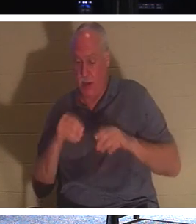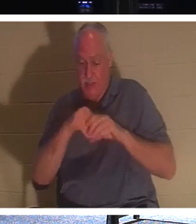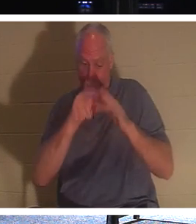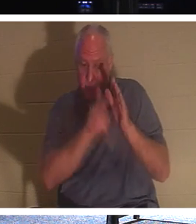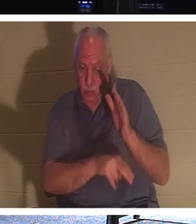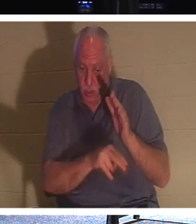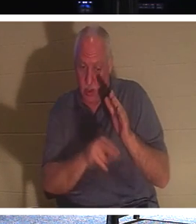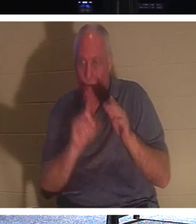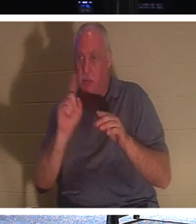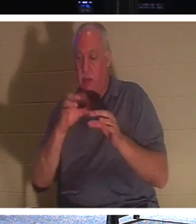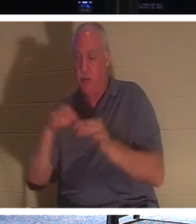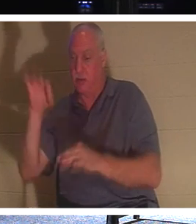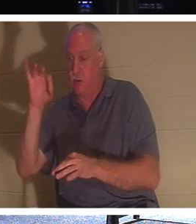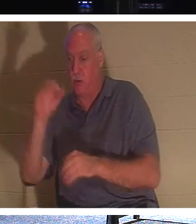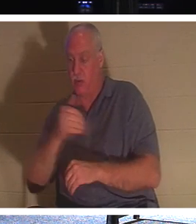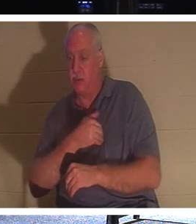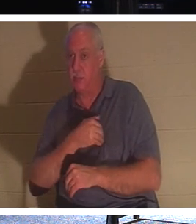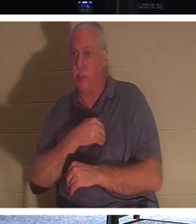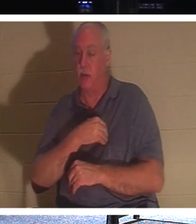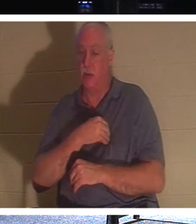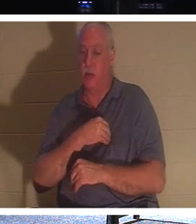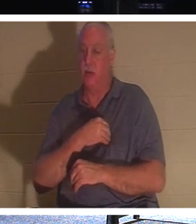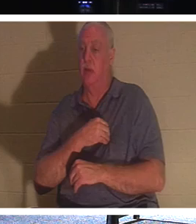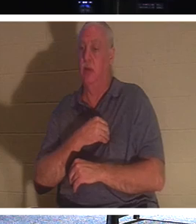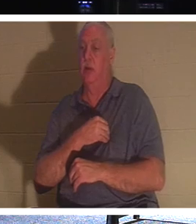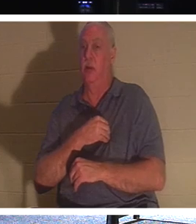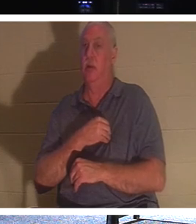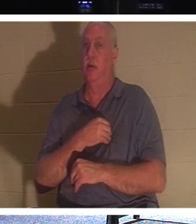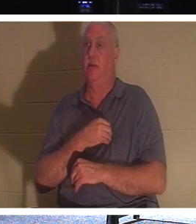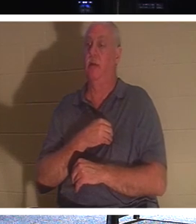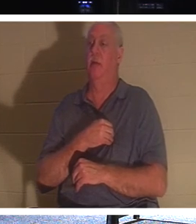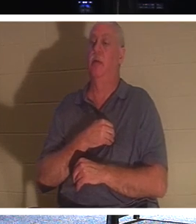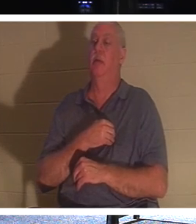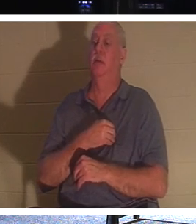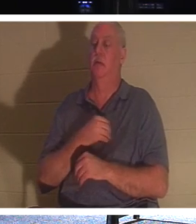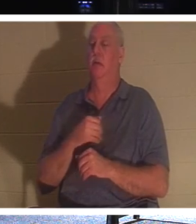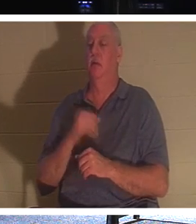हमारी प्रकृति का वह शाश्वत हिस्सा है। यदि आपका कोई आस्तिक है, कोई रिश्तेदार आस्तिक है, तो